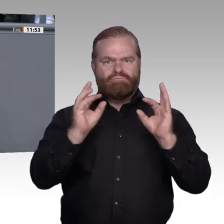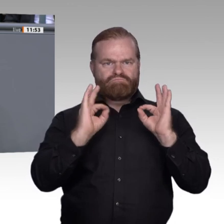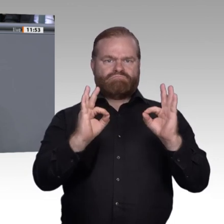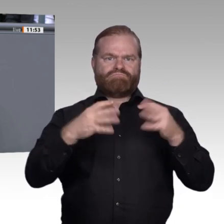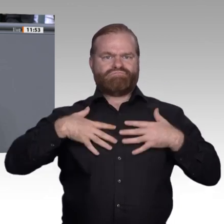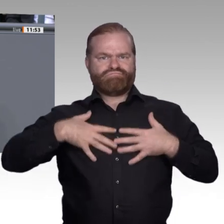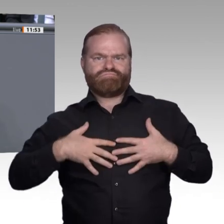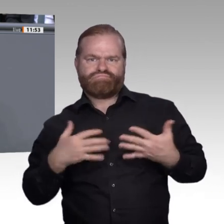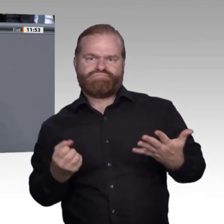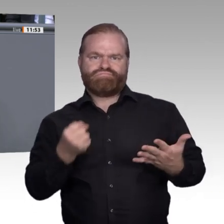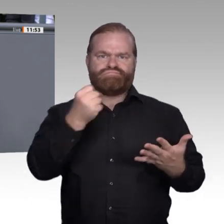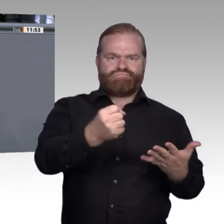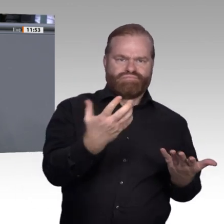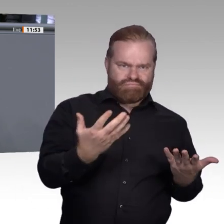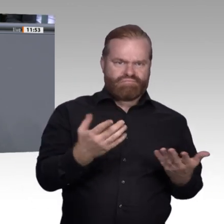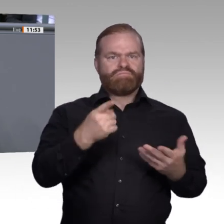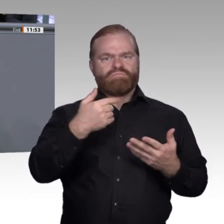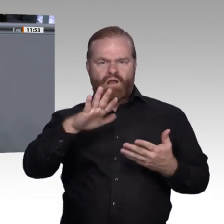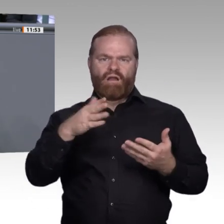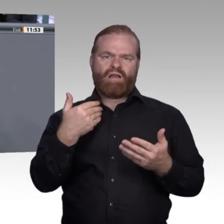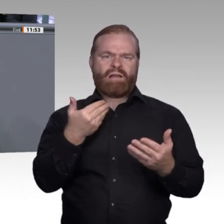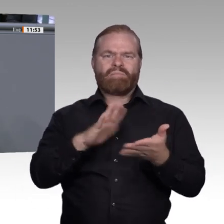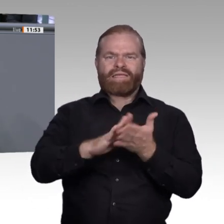breite Gruppen in ihren unterschiedlichen Talenten und Fähigkeiten anzusprechen.